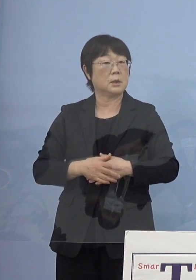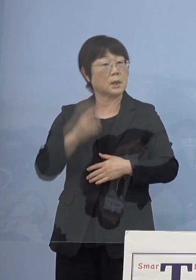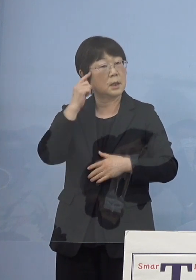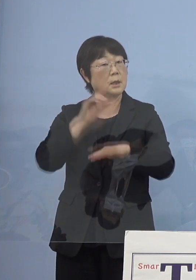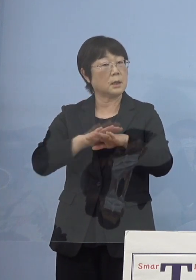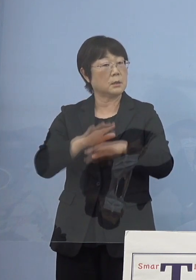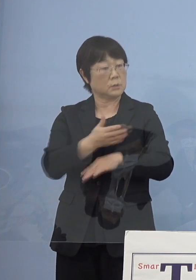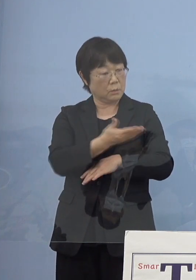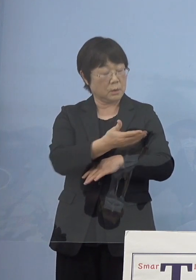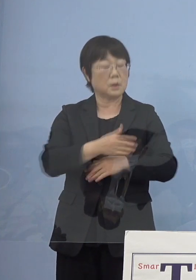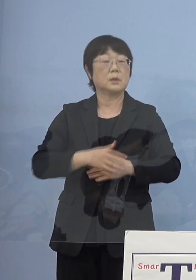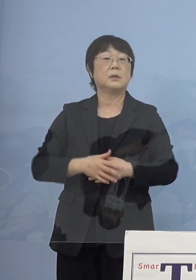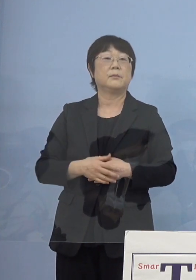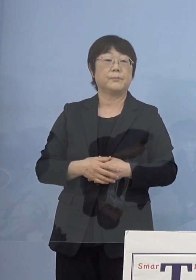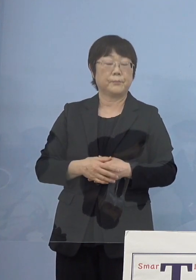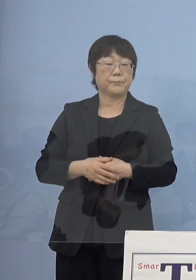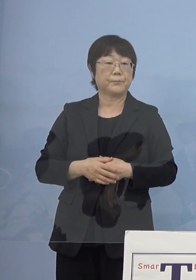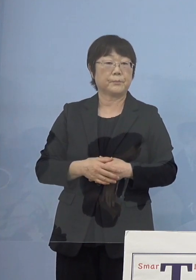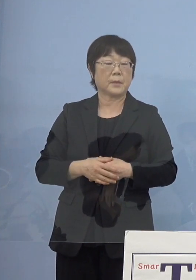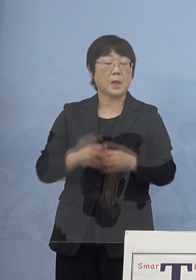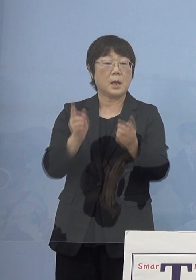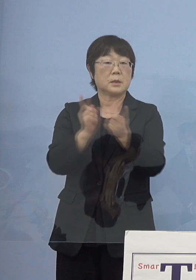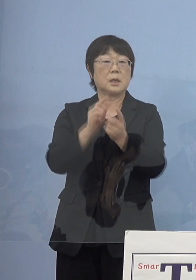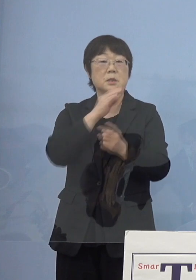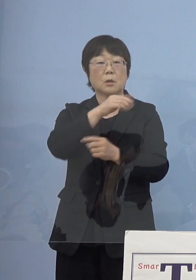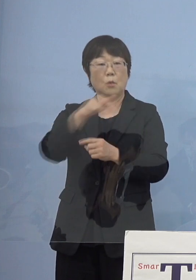（知事） ここも対策本部などに合わせて